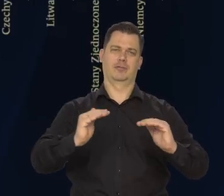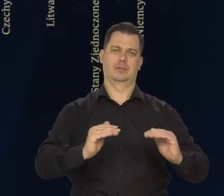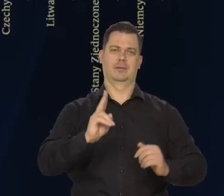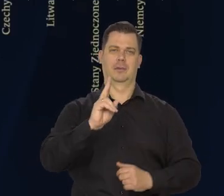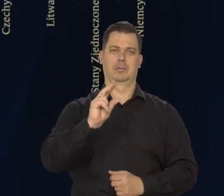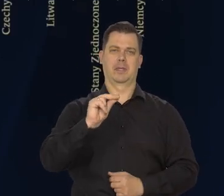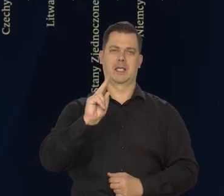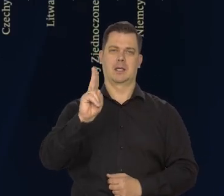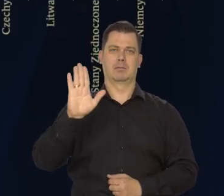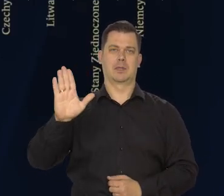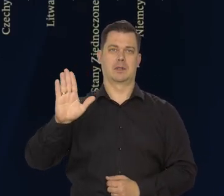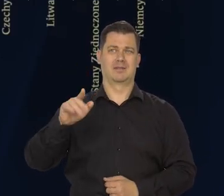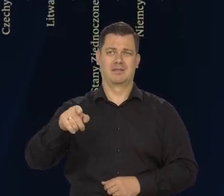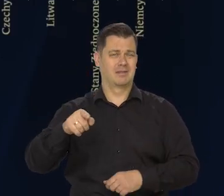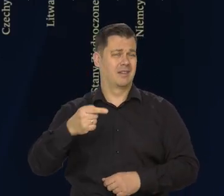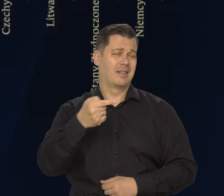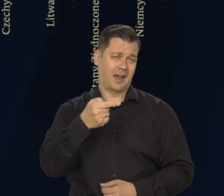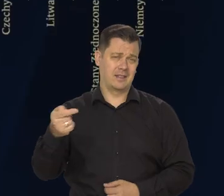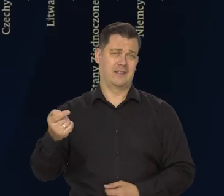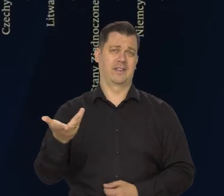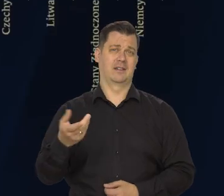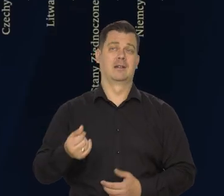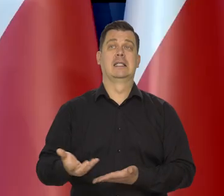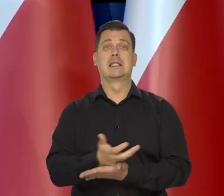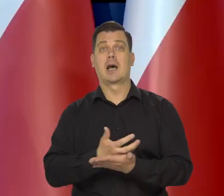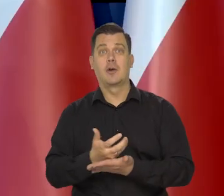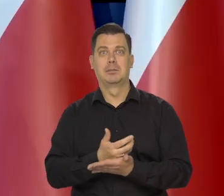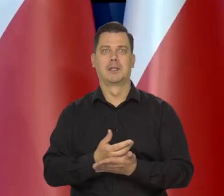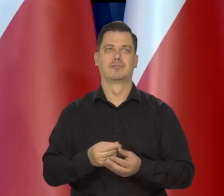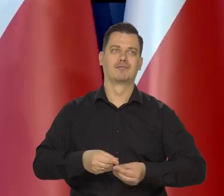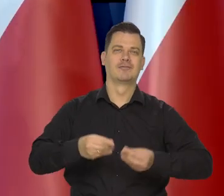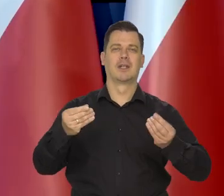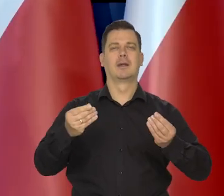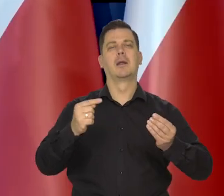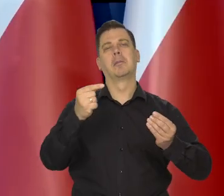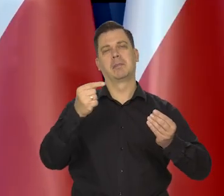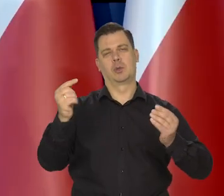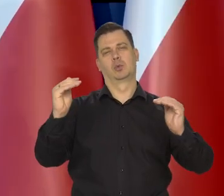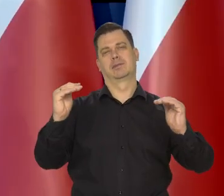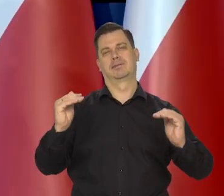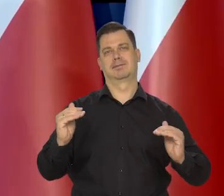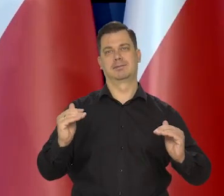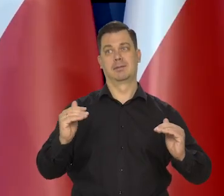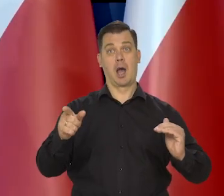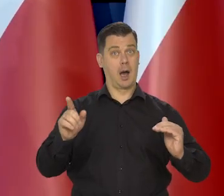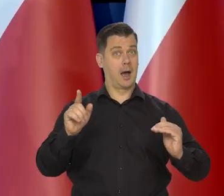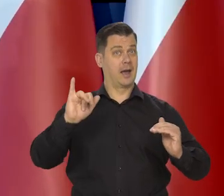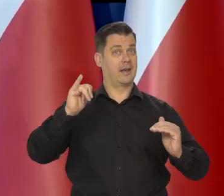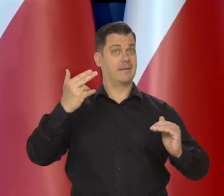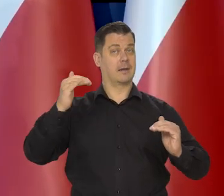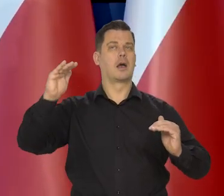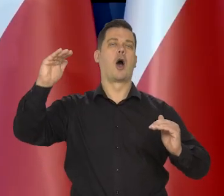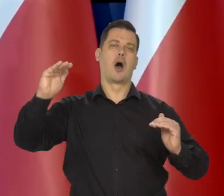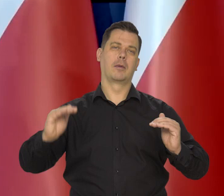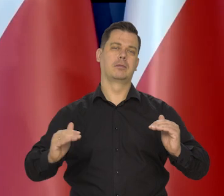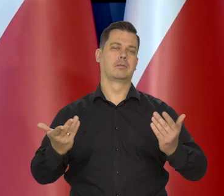To jest zjawiskiem negatywnym z punktu widzenia wzrostu PKB, ale pozytywnym z punktu widzenia walki z inflacją